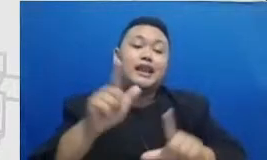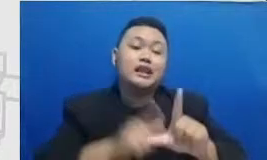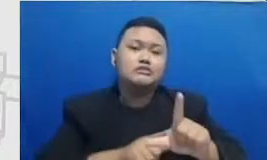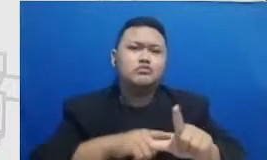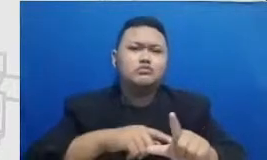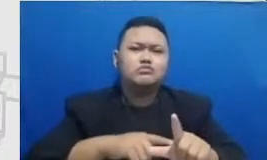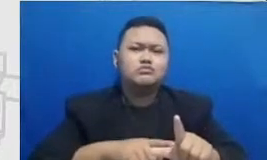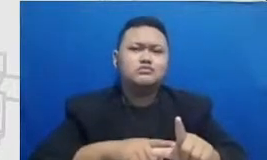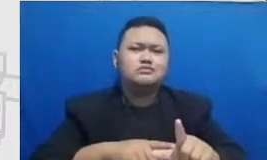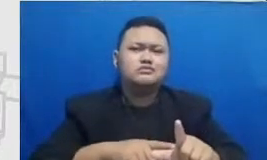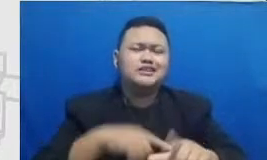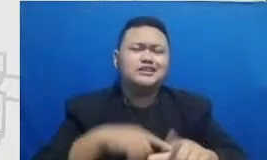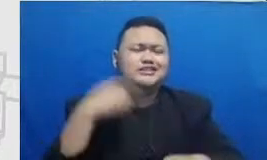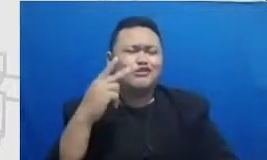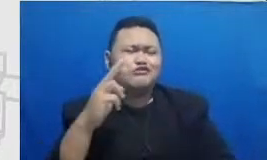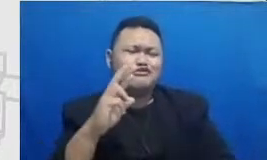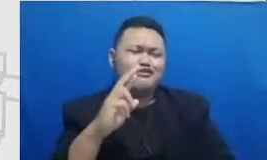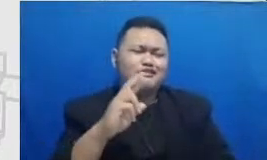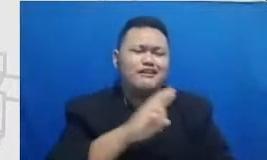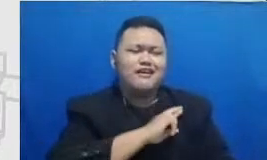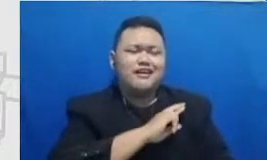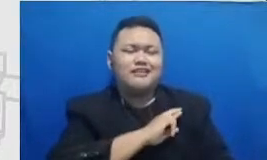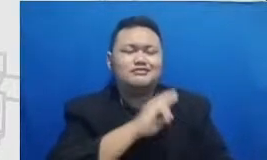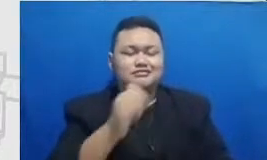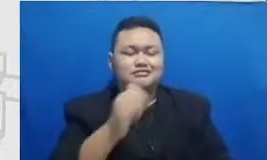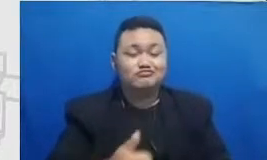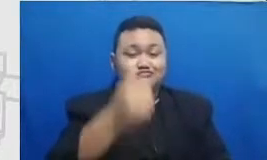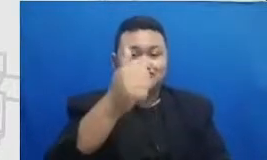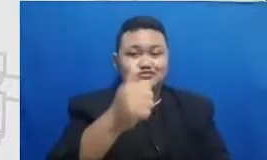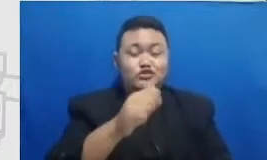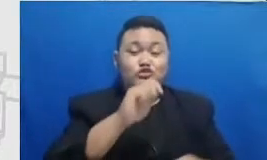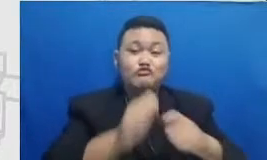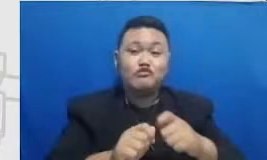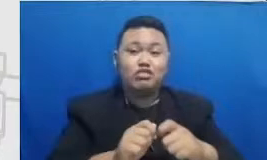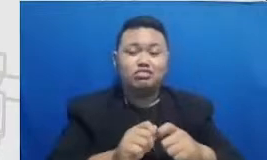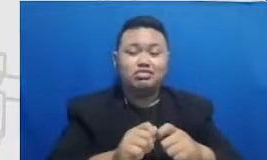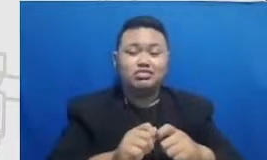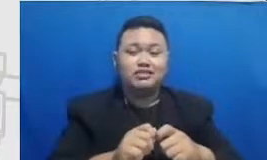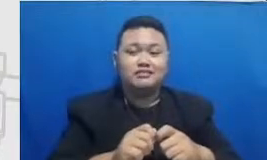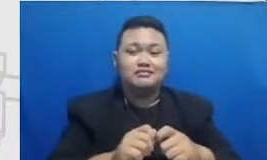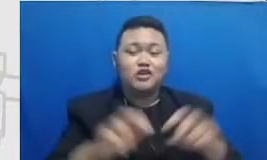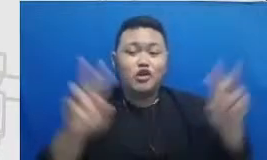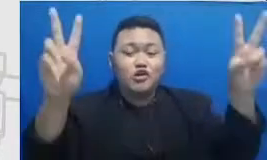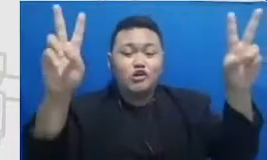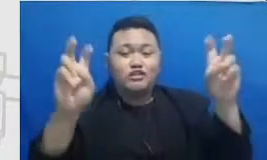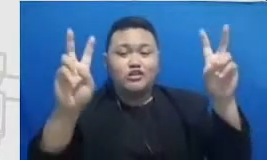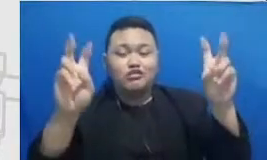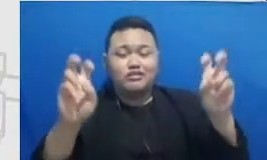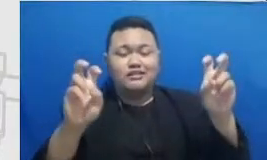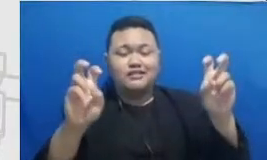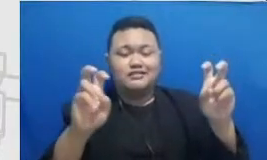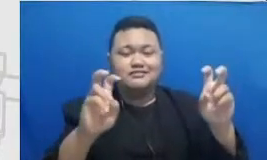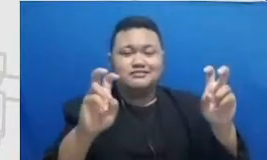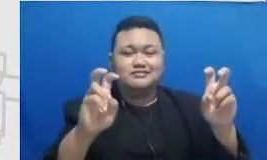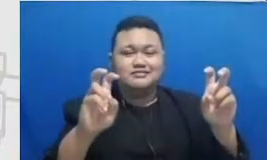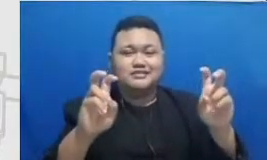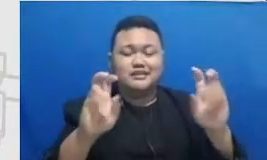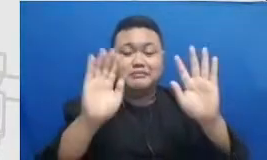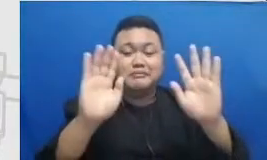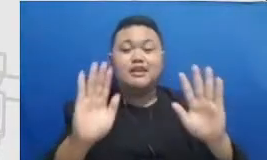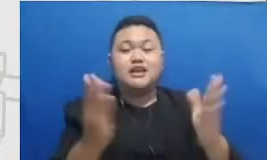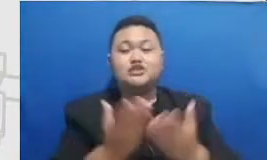konten-konten di di media sosialnya fokusnya adalah untuk memberikan panduan penggunaan